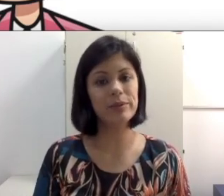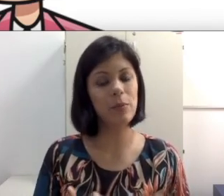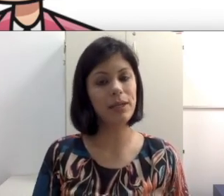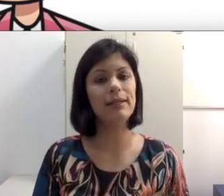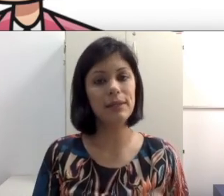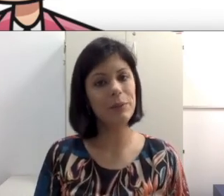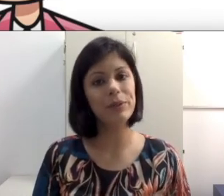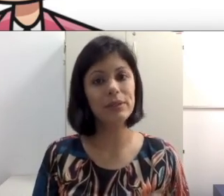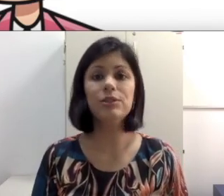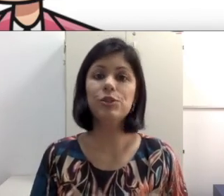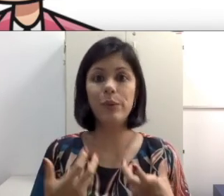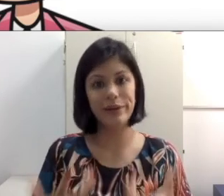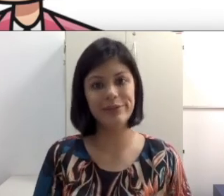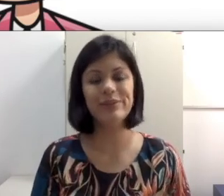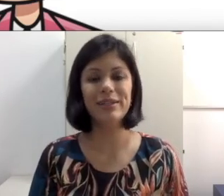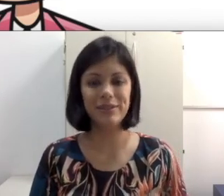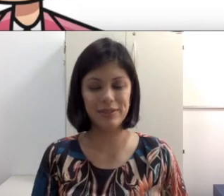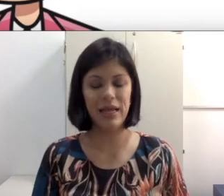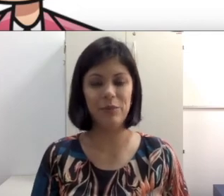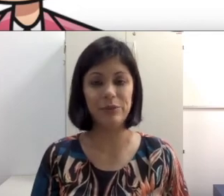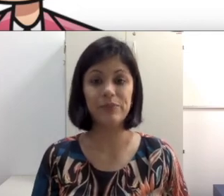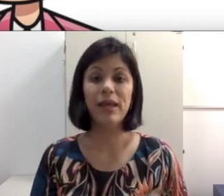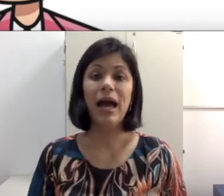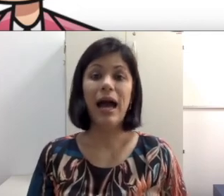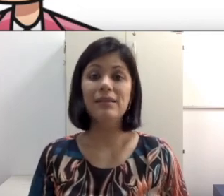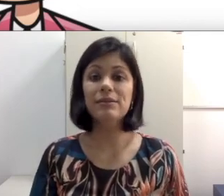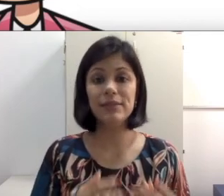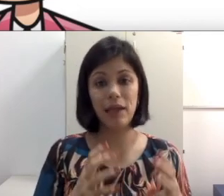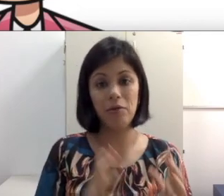para ele é tão importante quanto ler os seus lábios. Às vezes você quer colocar